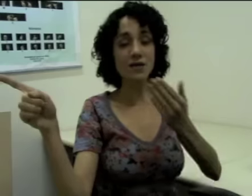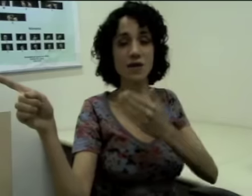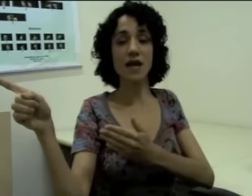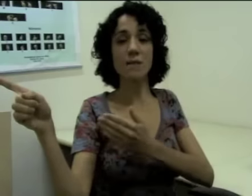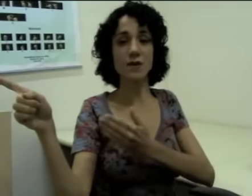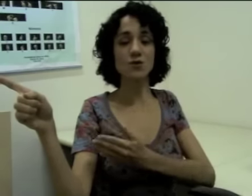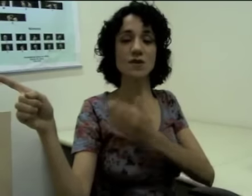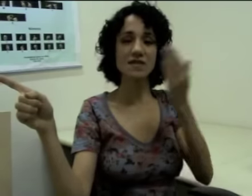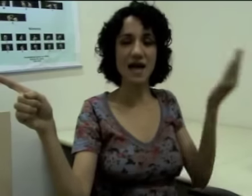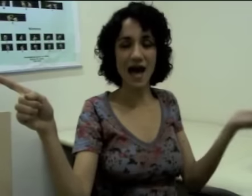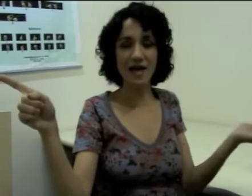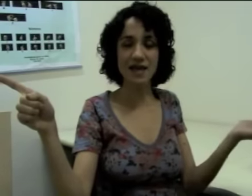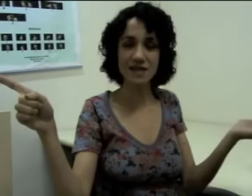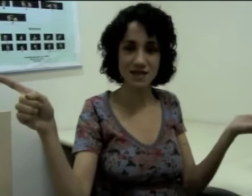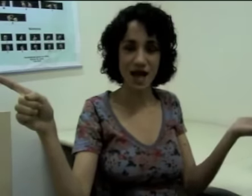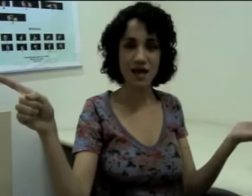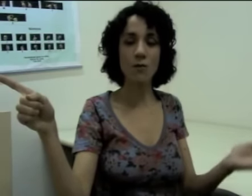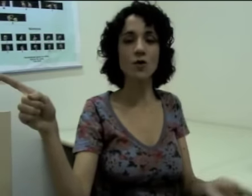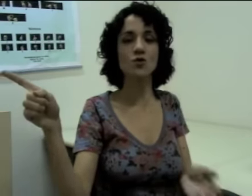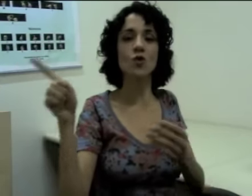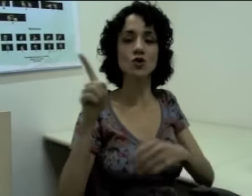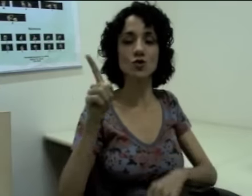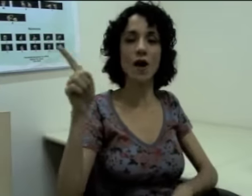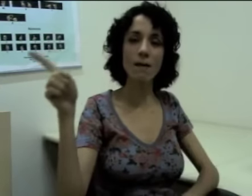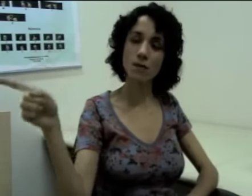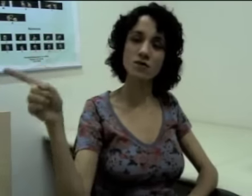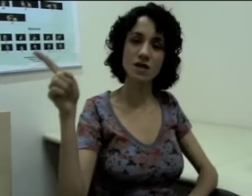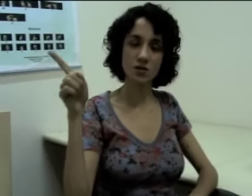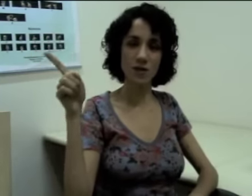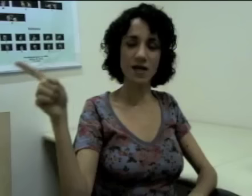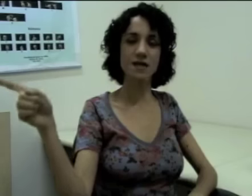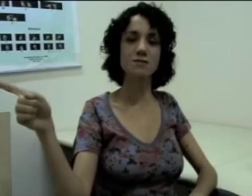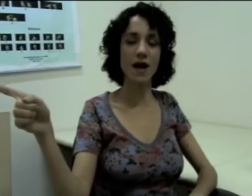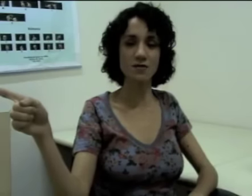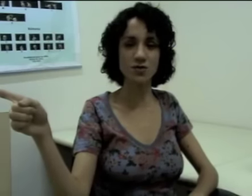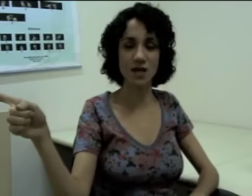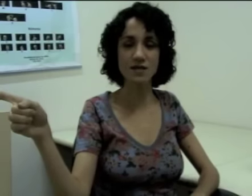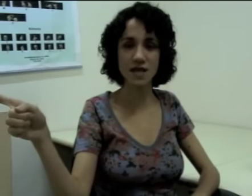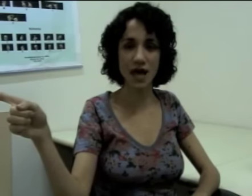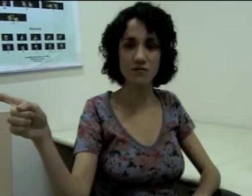Caso aquela pessoa saia da sala, eu posso continuar apontando para aquele espaço onde ela estava